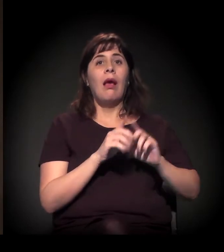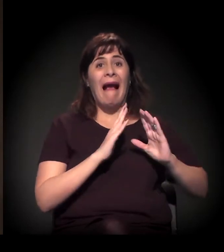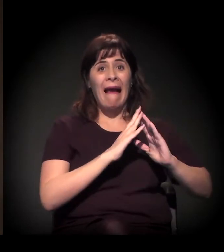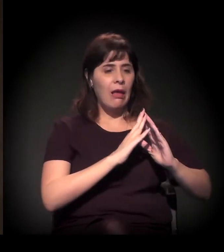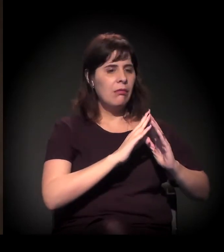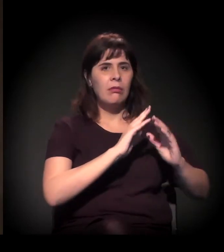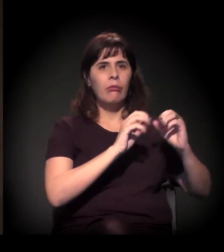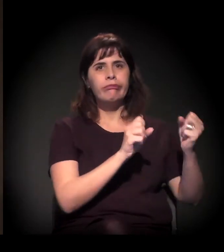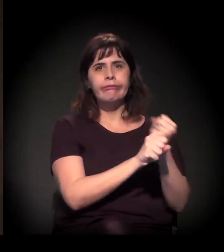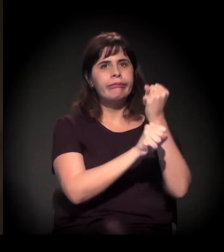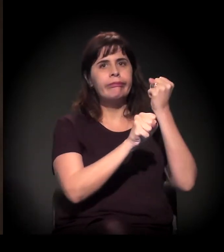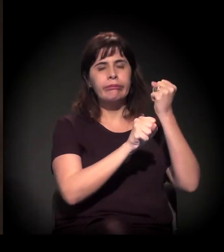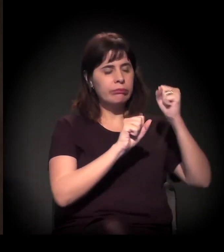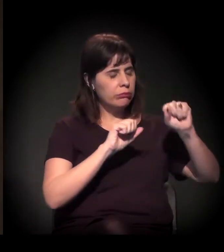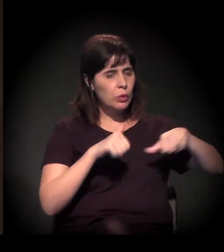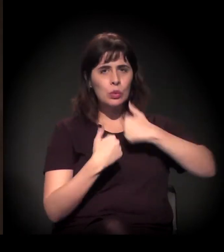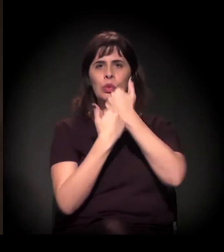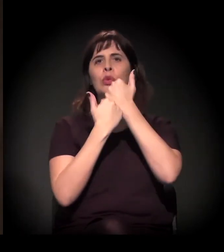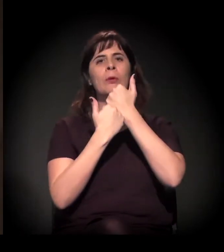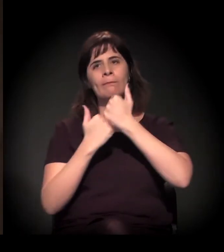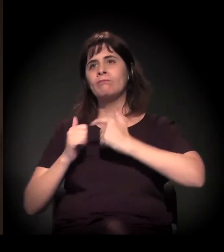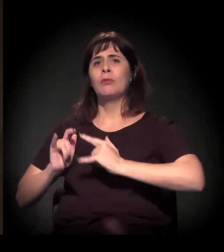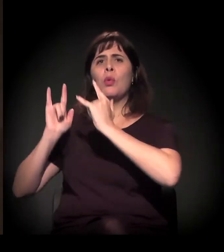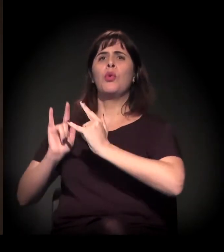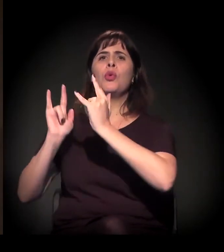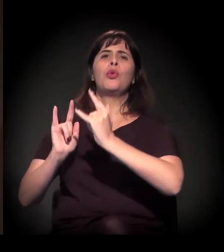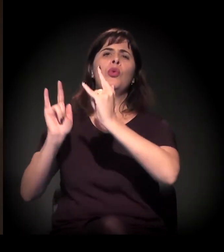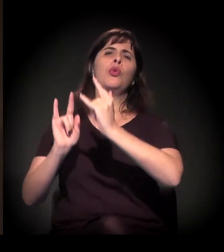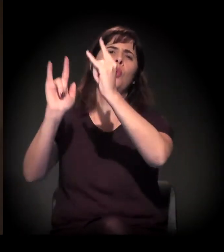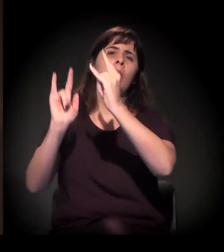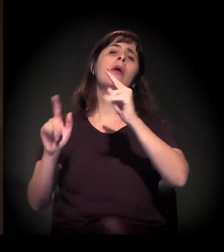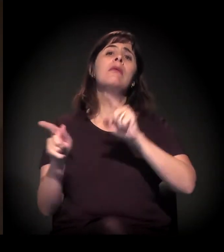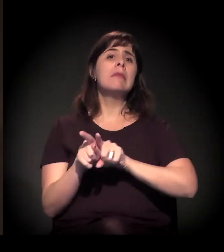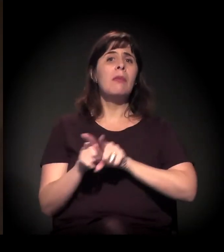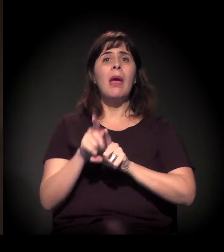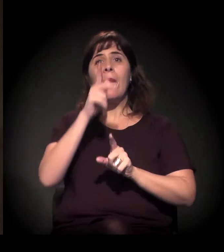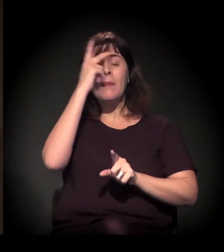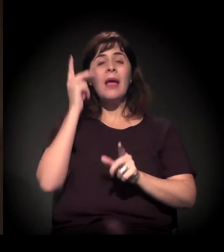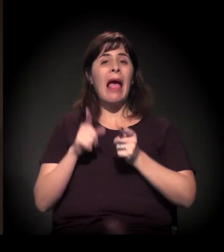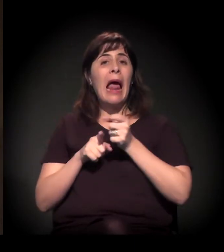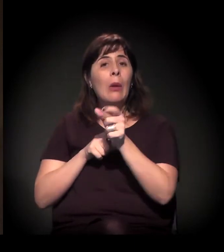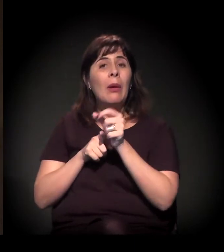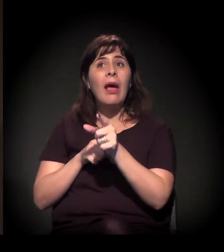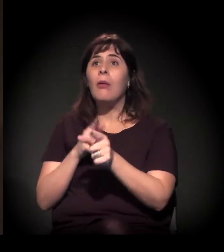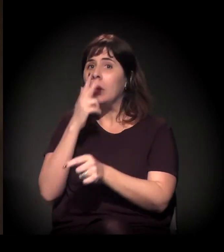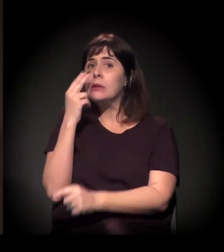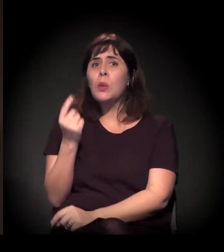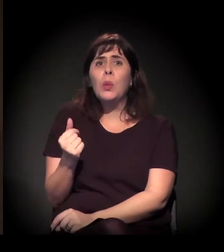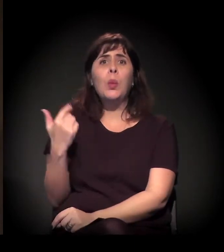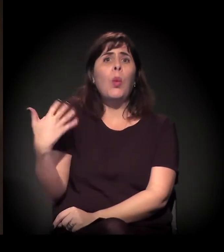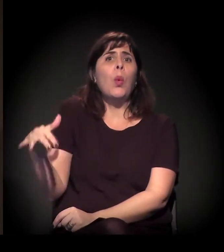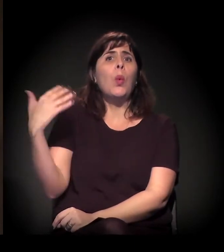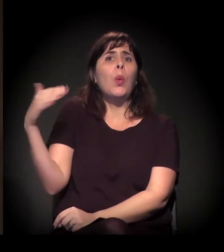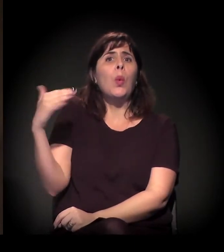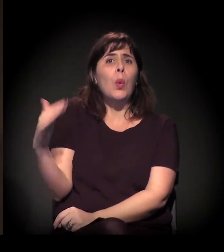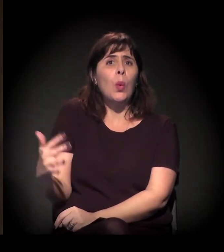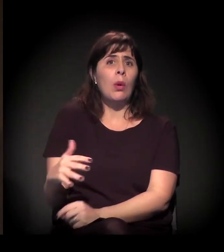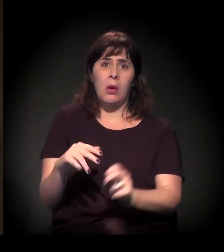o custo do aluguel na cidade é extremamente alto. Não é alto só para as pessoas de baixa renda, quer dizer, o ônus,